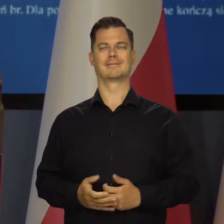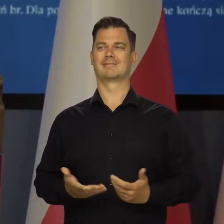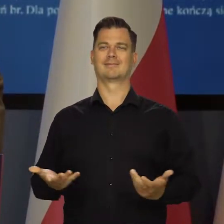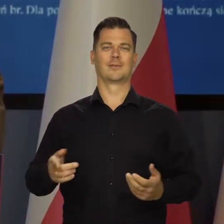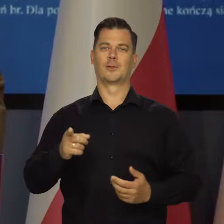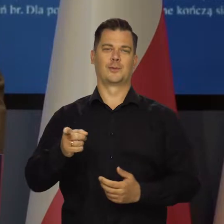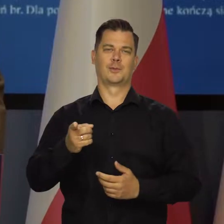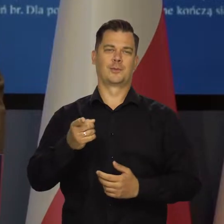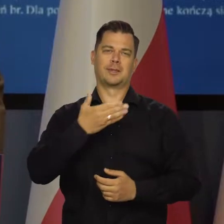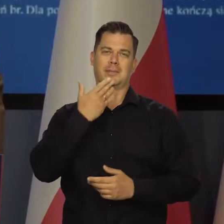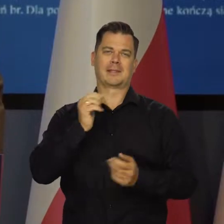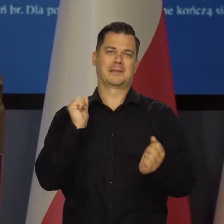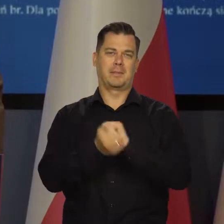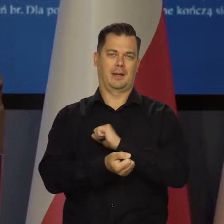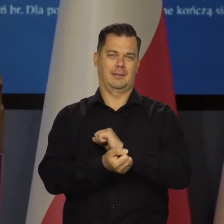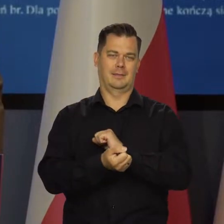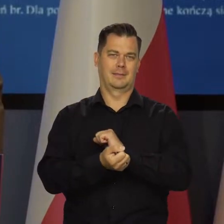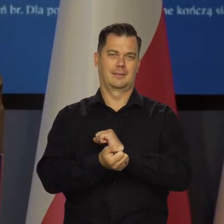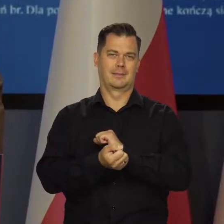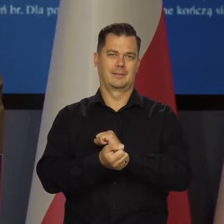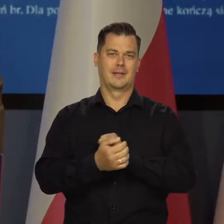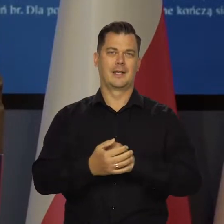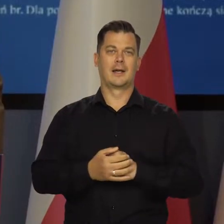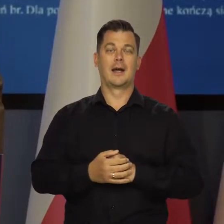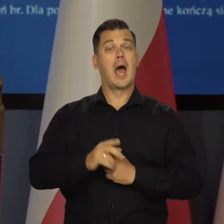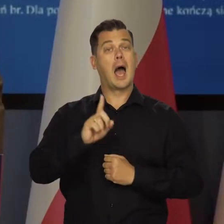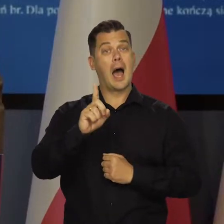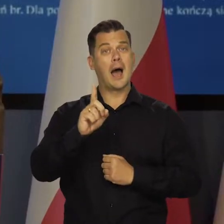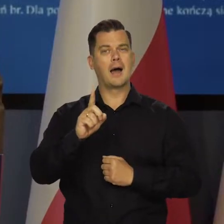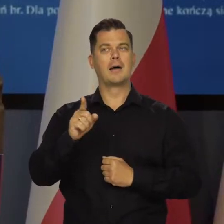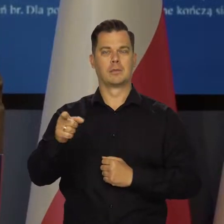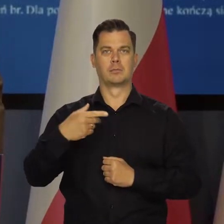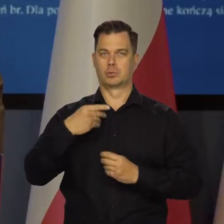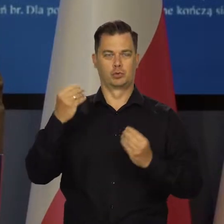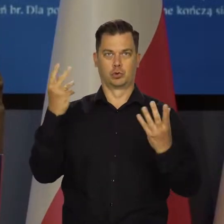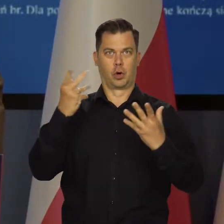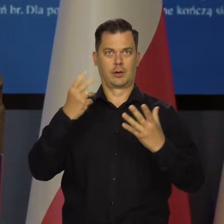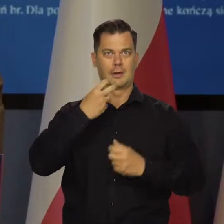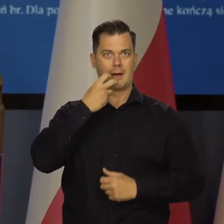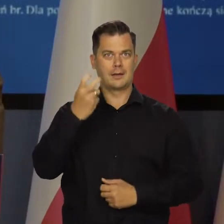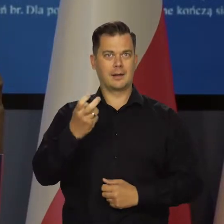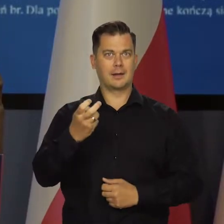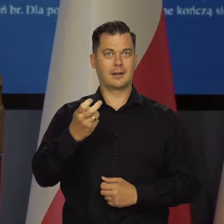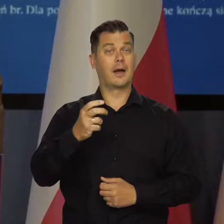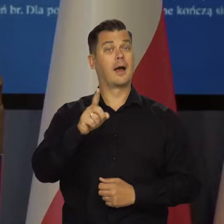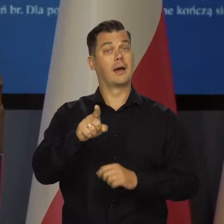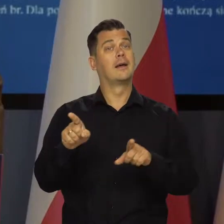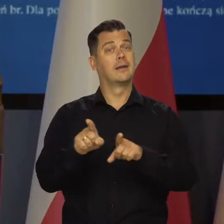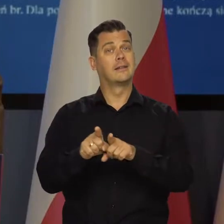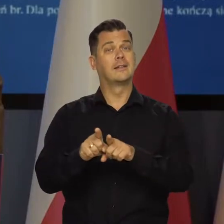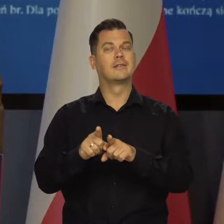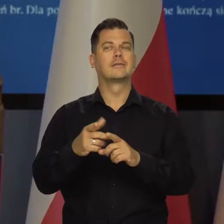Nic się tu nie odwróciło na razie w tych trendach. Oprócz wspomnianych szoków energetycznych wynika to także w dużym stopniu